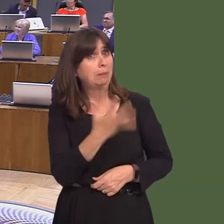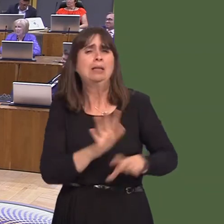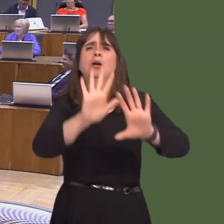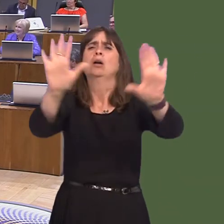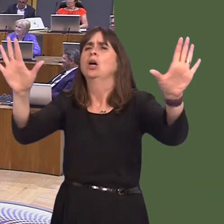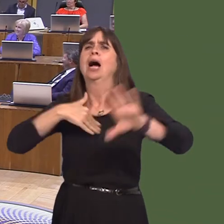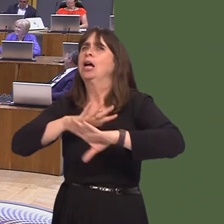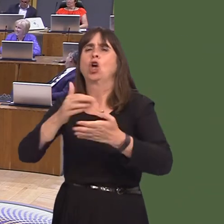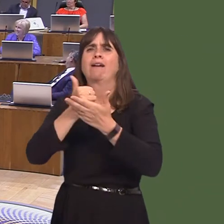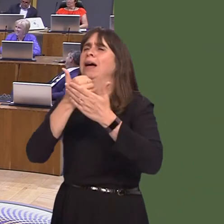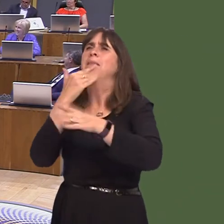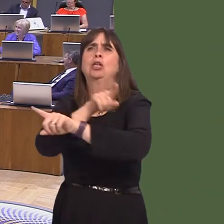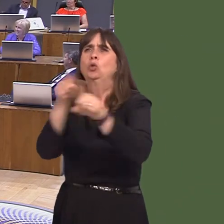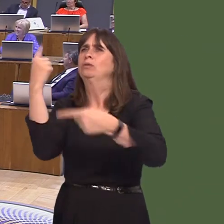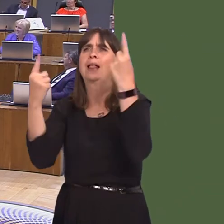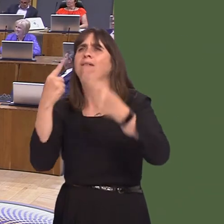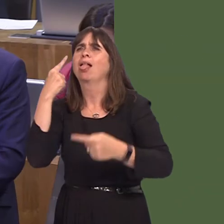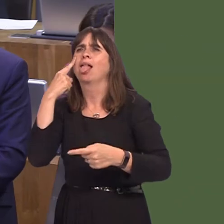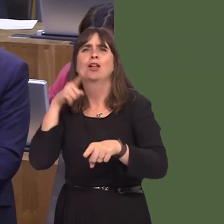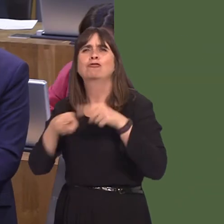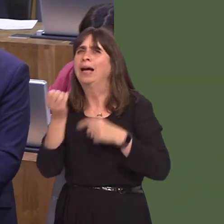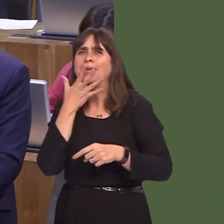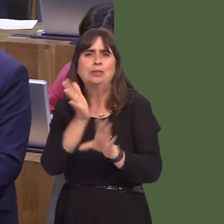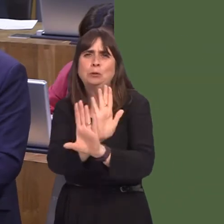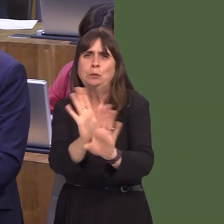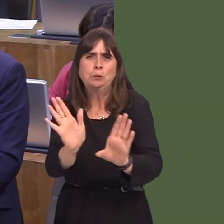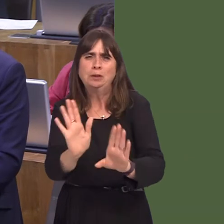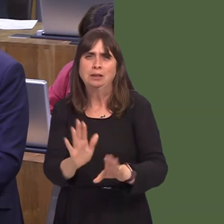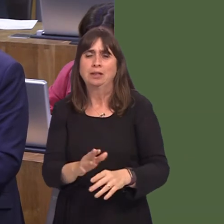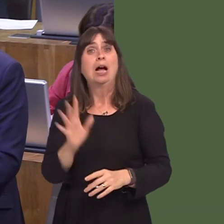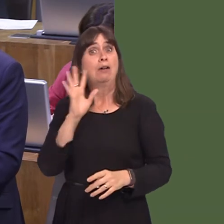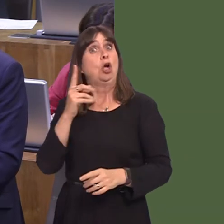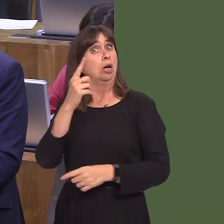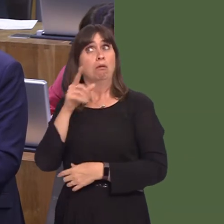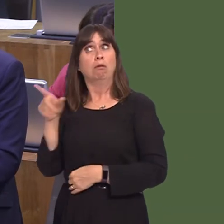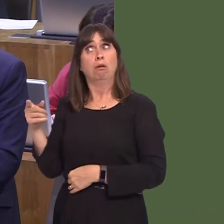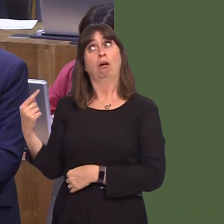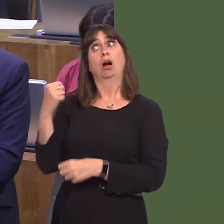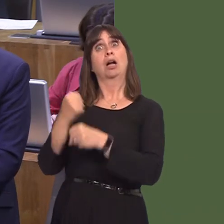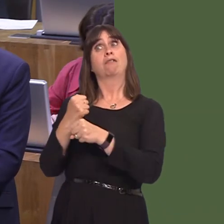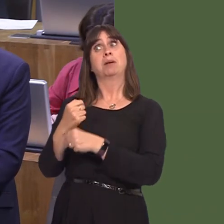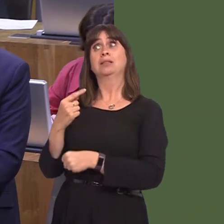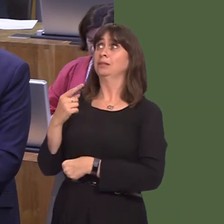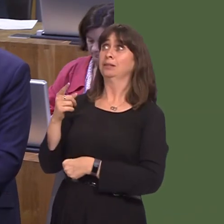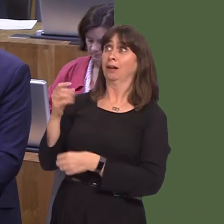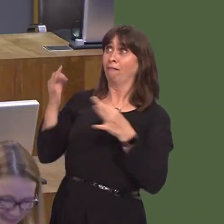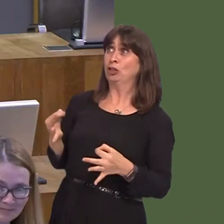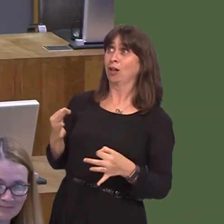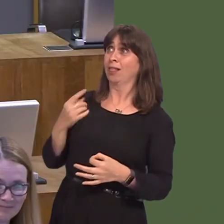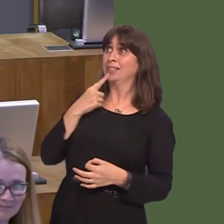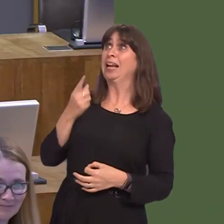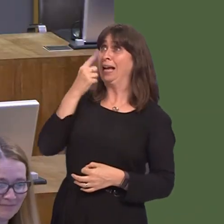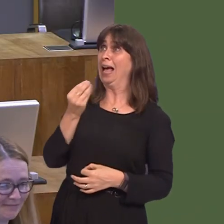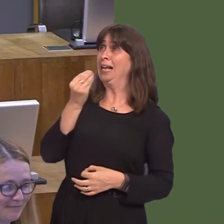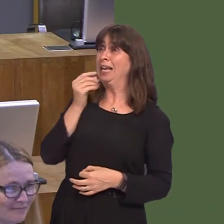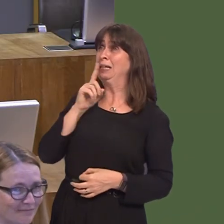her. Edible but horribleó óthat is the Government line on the consumption